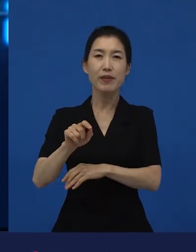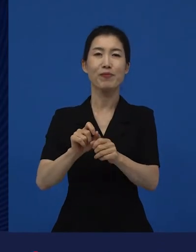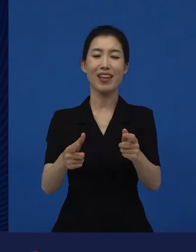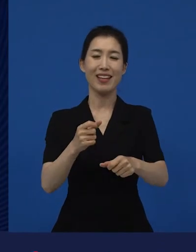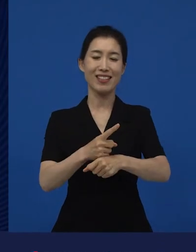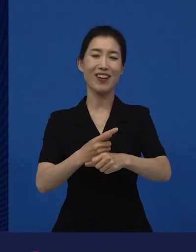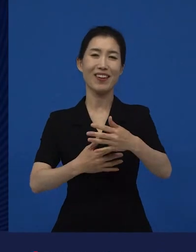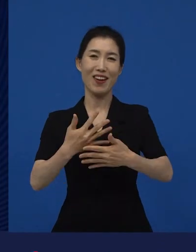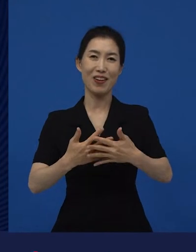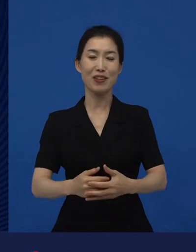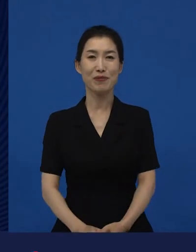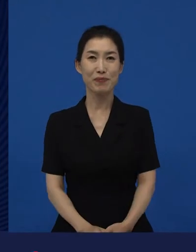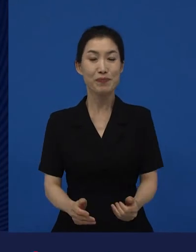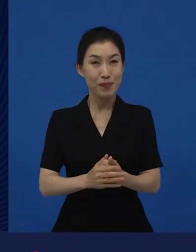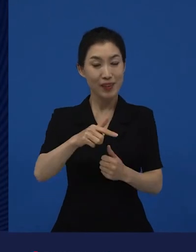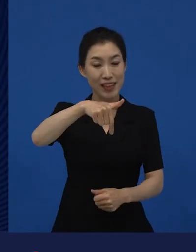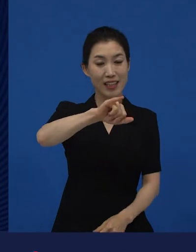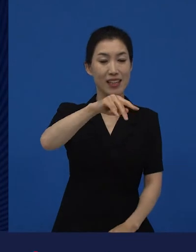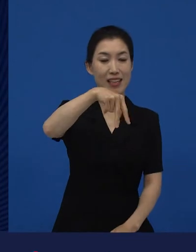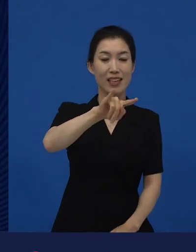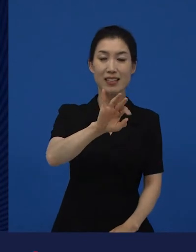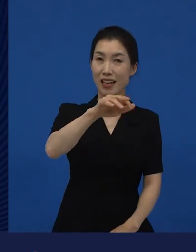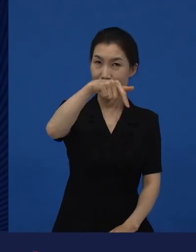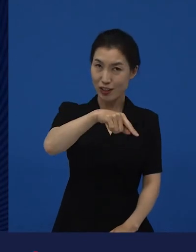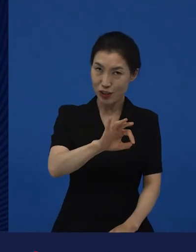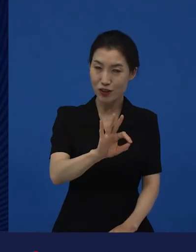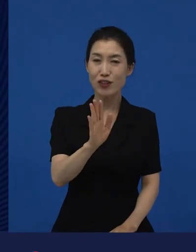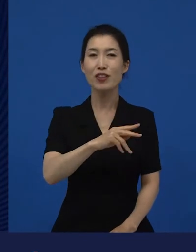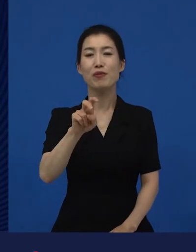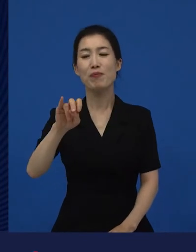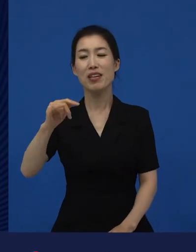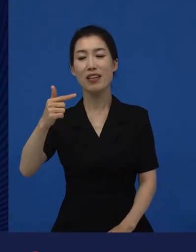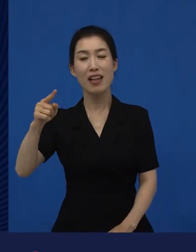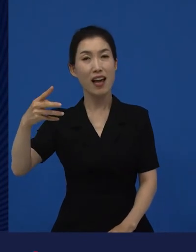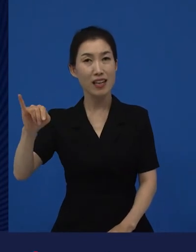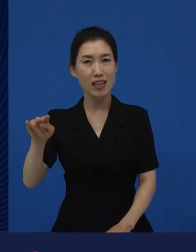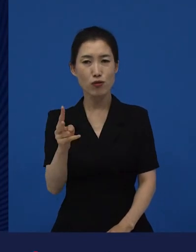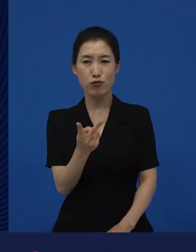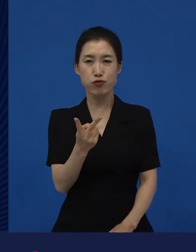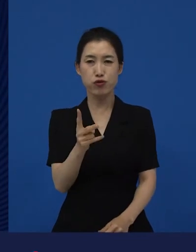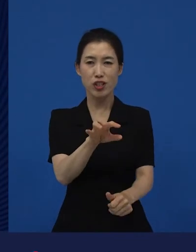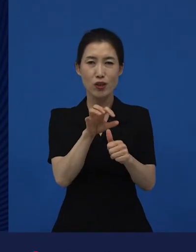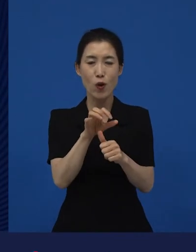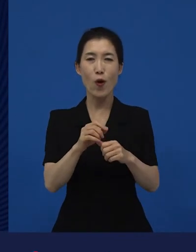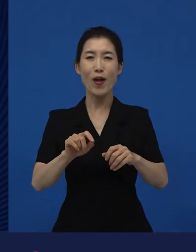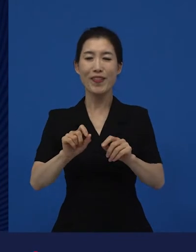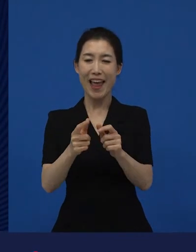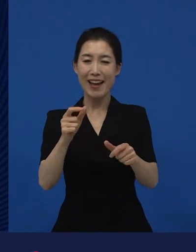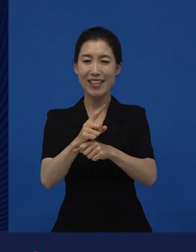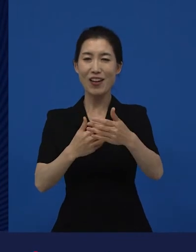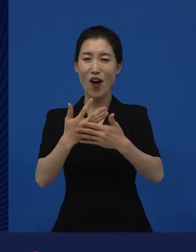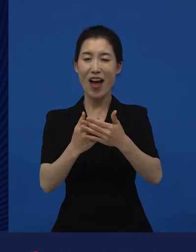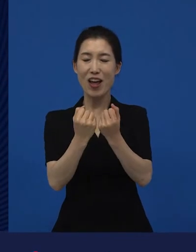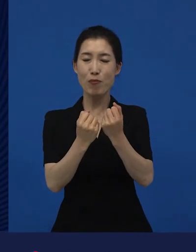그래서 이나 를 가지고 다양성 영화를 설명하면 그게 무슨 다양성 영화야? 라고 하지만